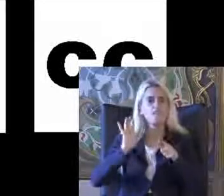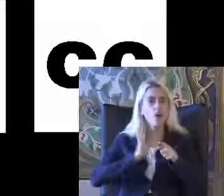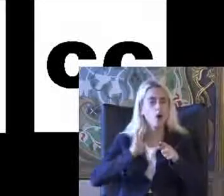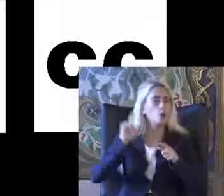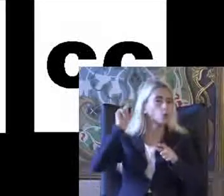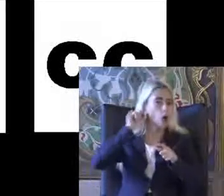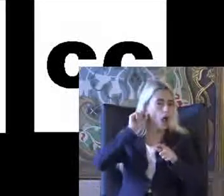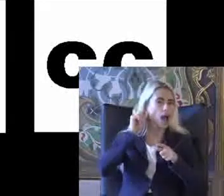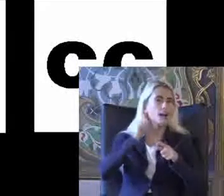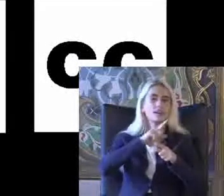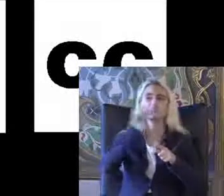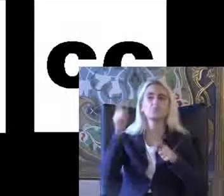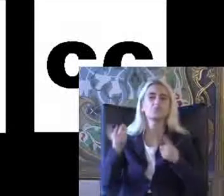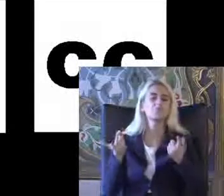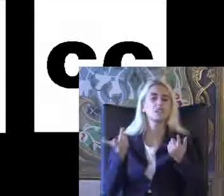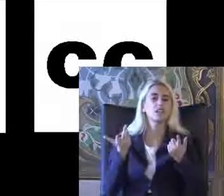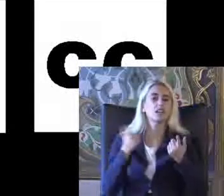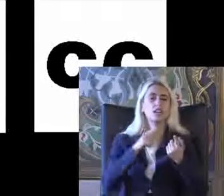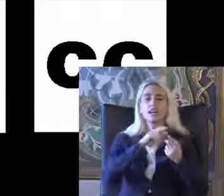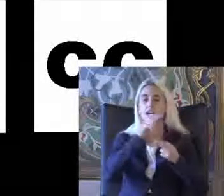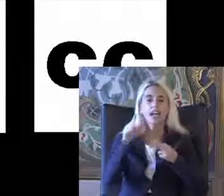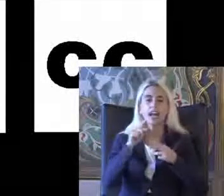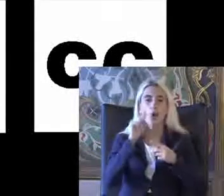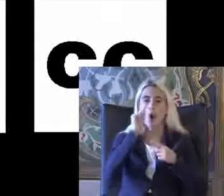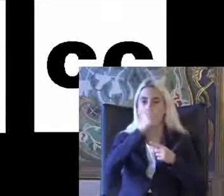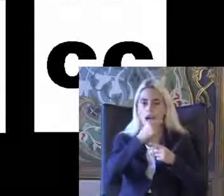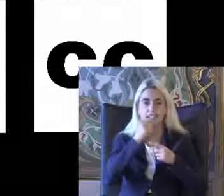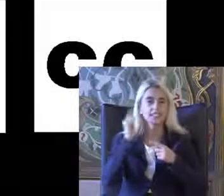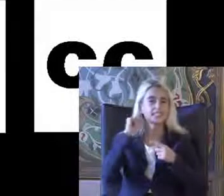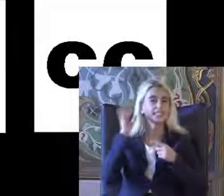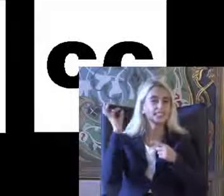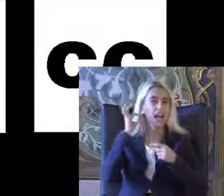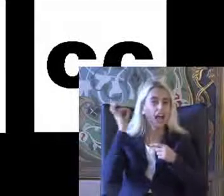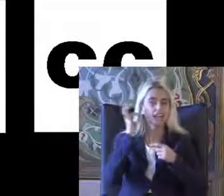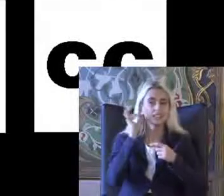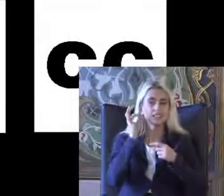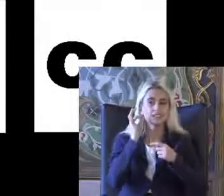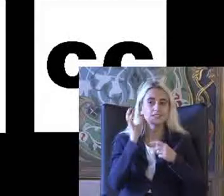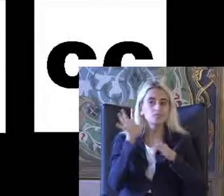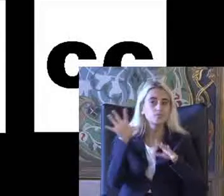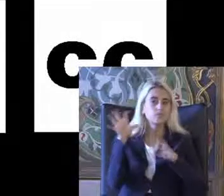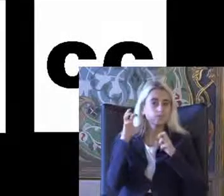Etmelerini kolaylaştıran amfi sistemleri Sesle aktive olan çevresel sistemler